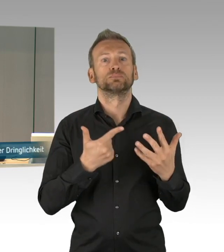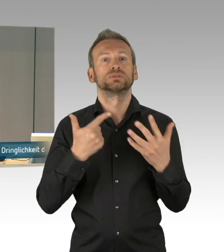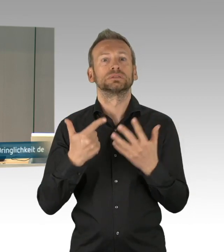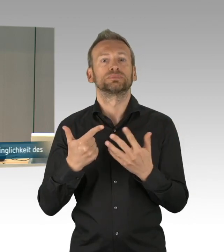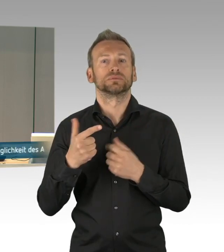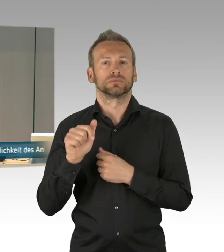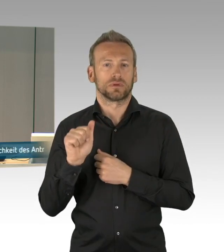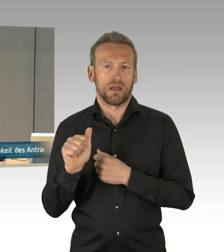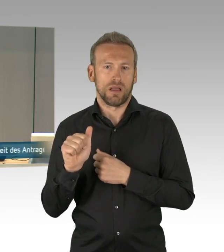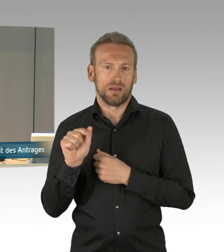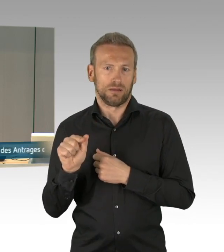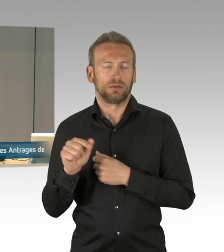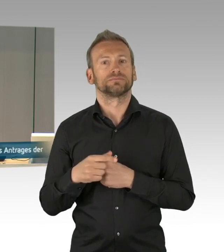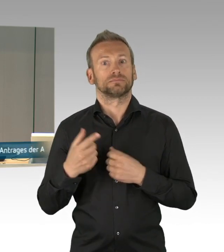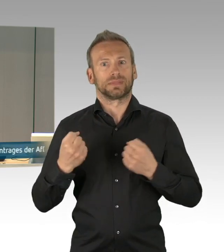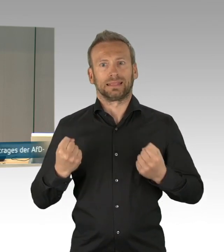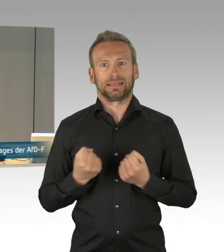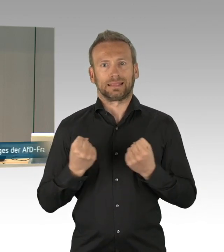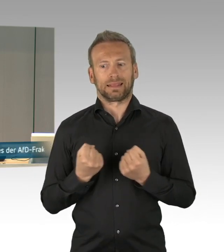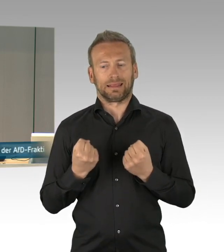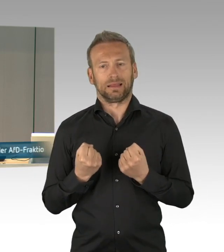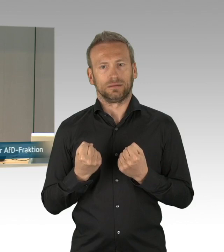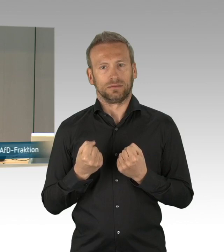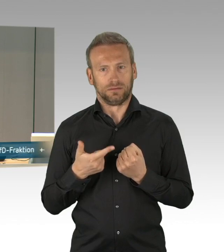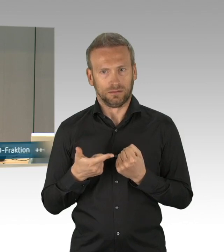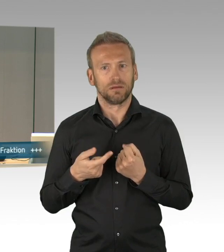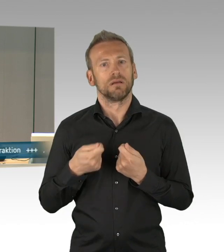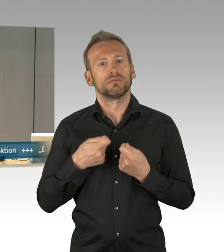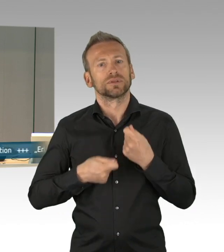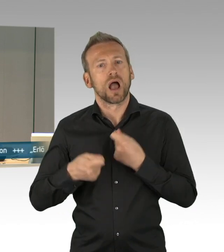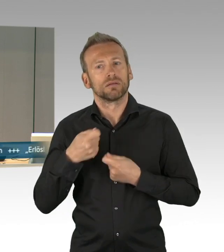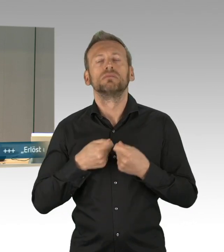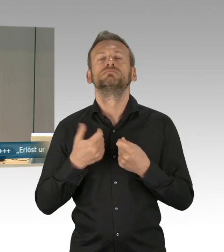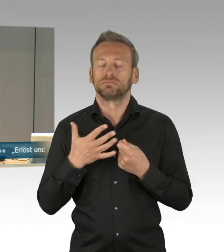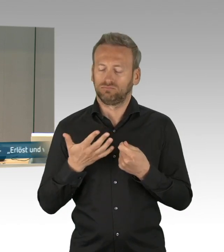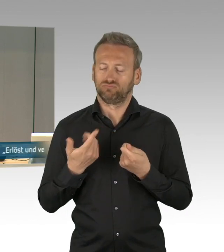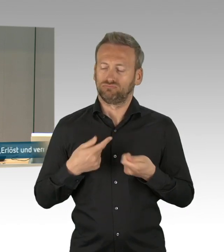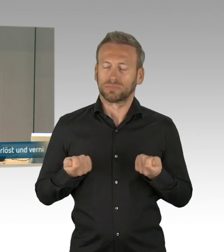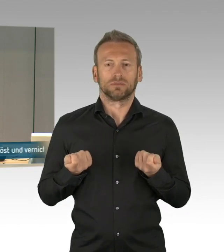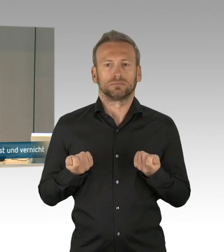Tag der Mahnung und der Erinnerung“. Gemäß Paragraph 59 Absatz 3 unserer Geschäftsordnung